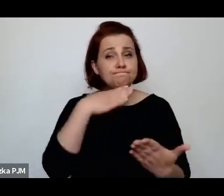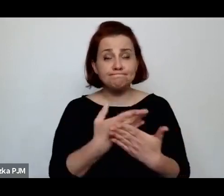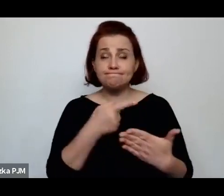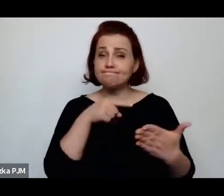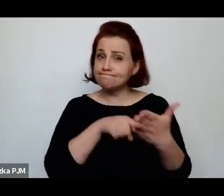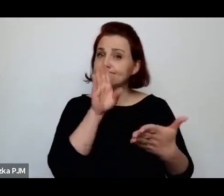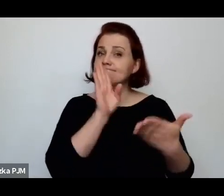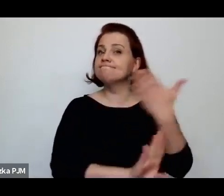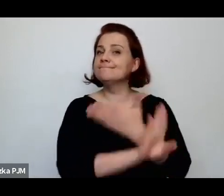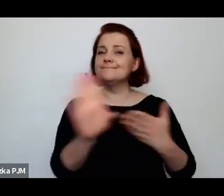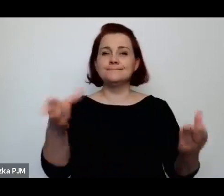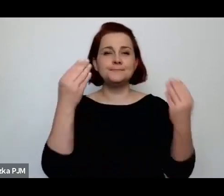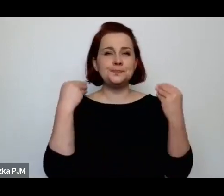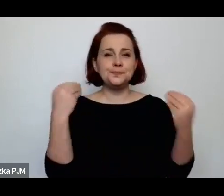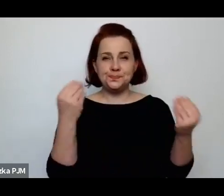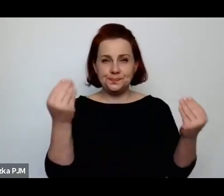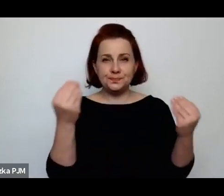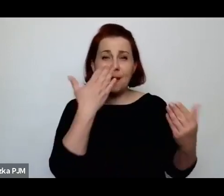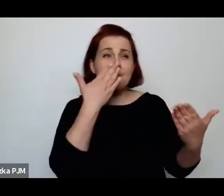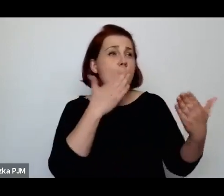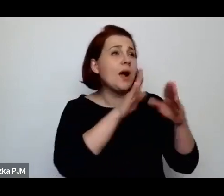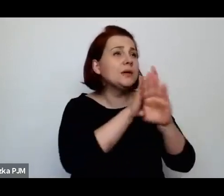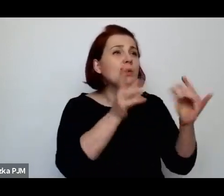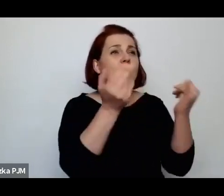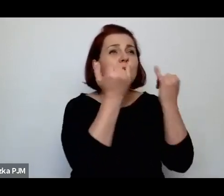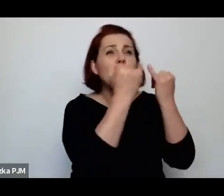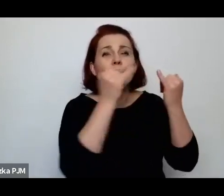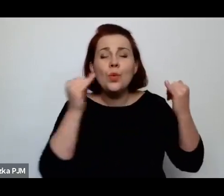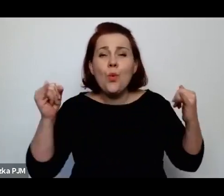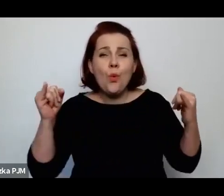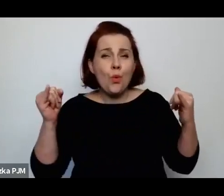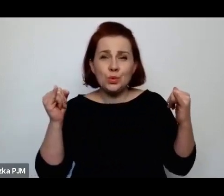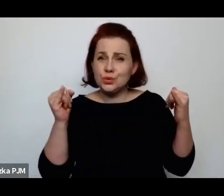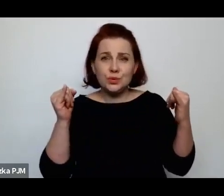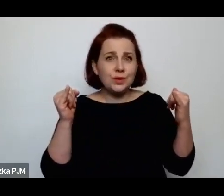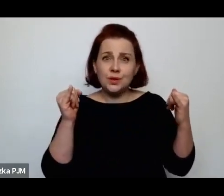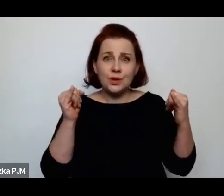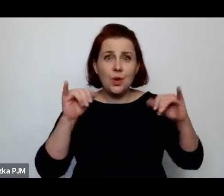ponieważ ona pokazuje mnóstwo różnych bieda artefaktów.